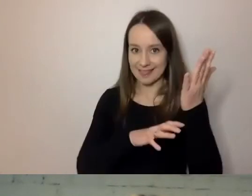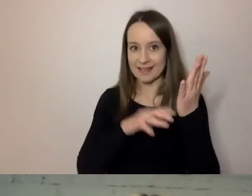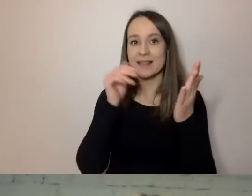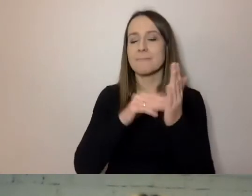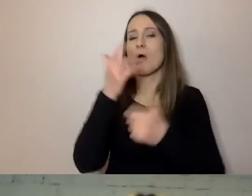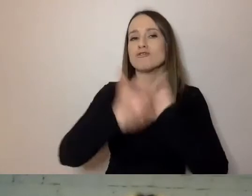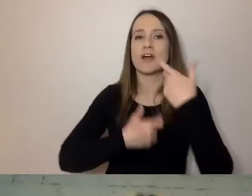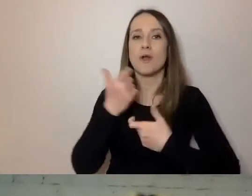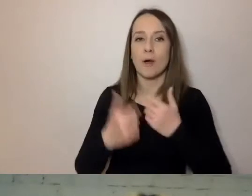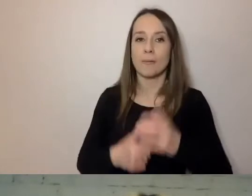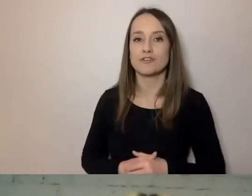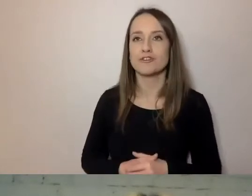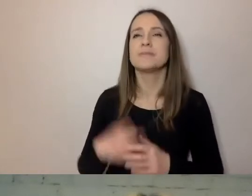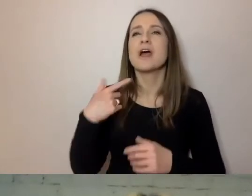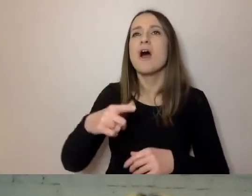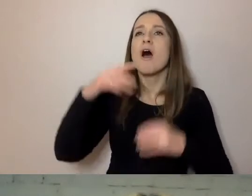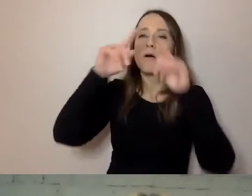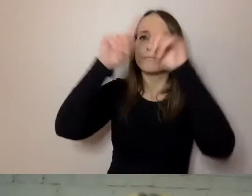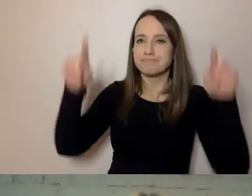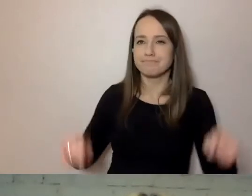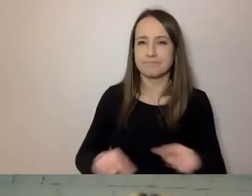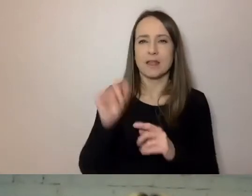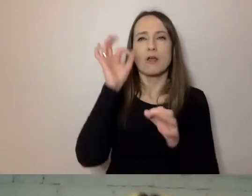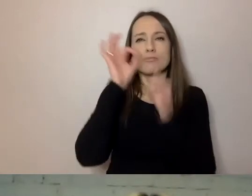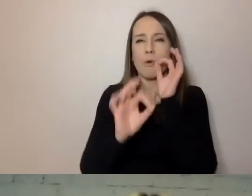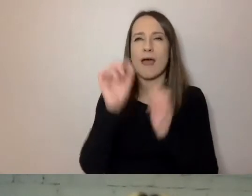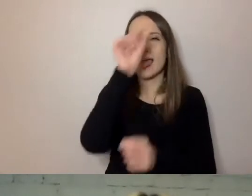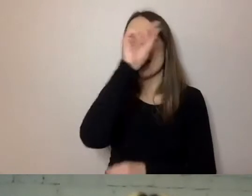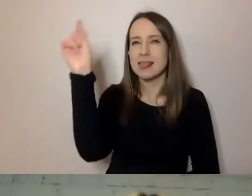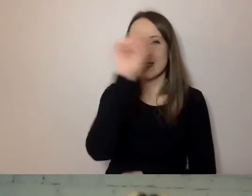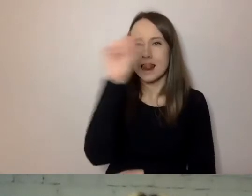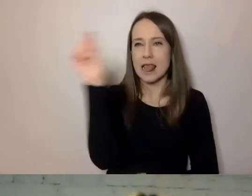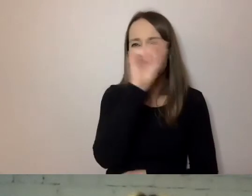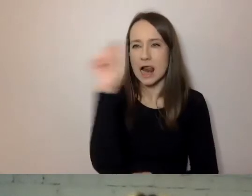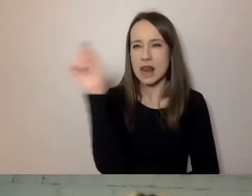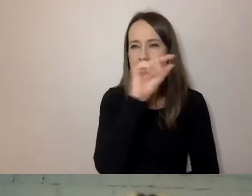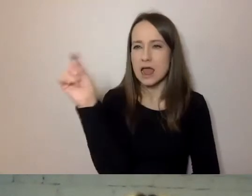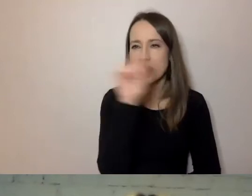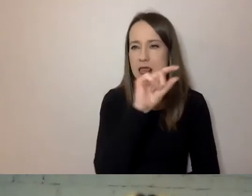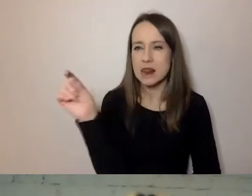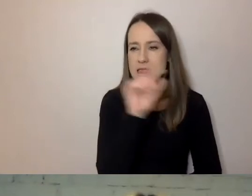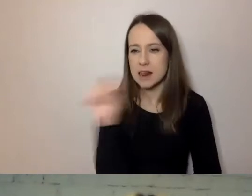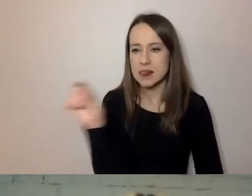czyli puścić od góry do dołu, linijka pod linijką, bez żadnych przerw w języku.